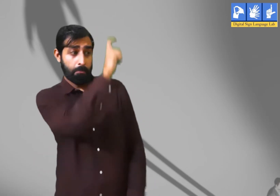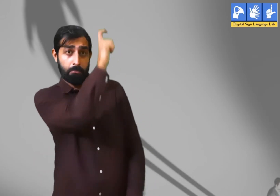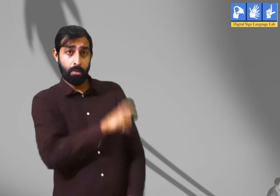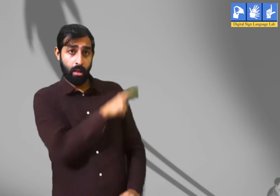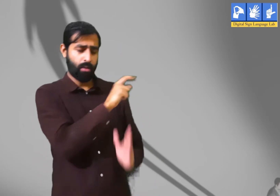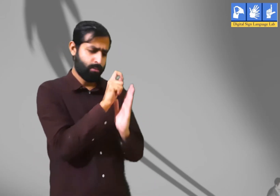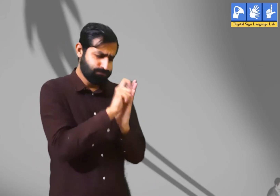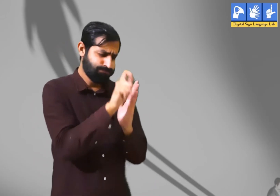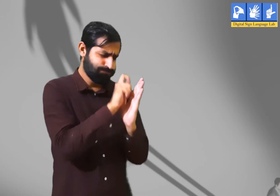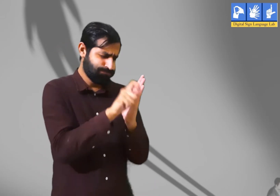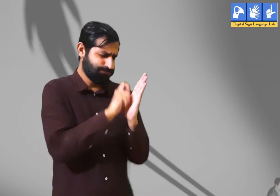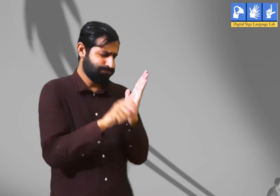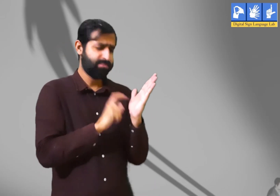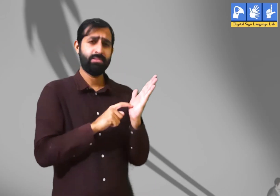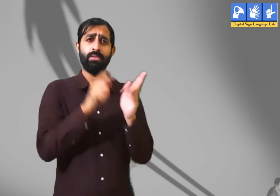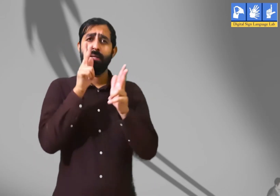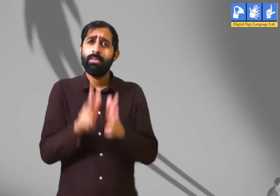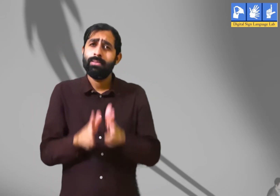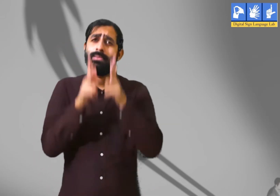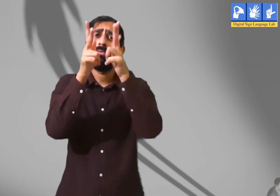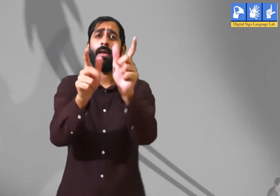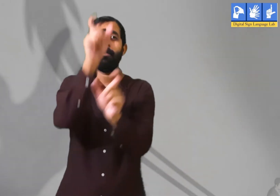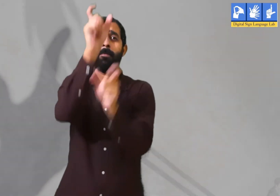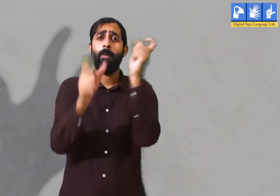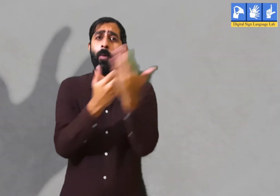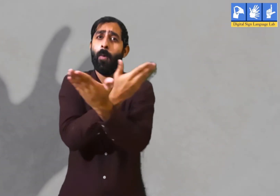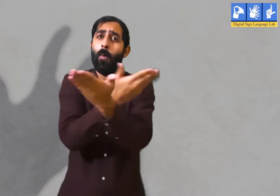इस कविता में कवि कहते है